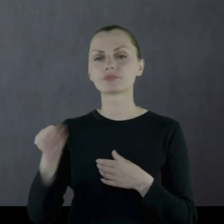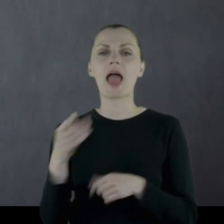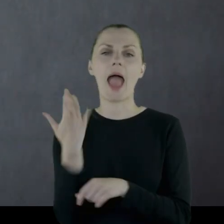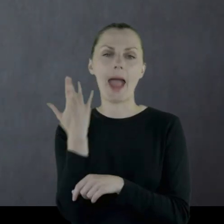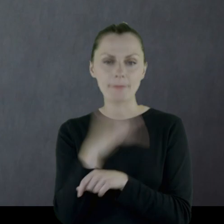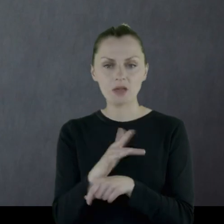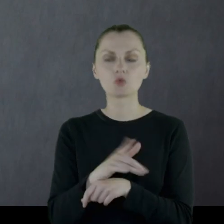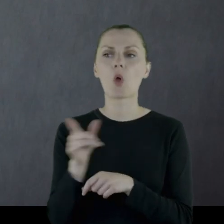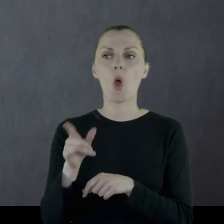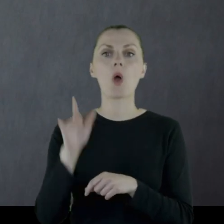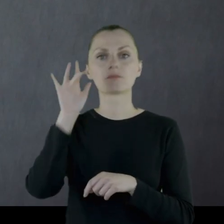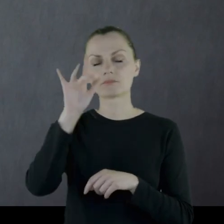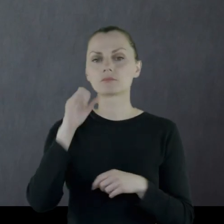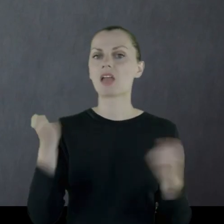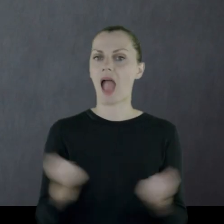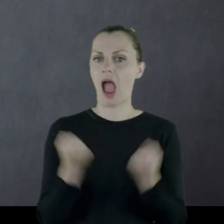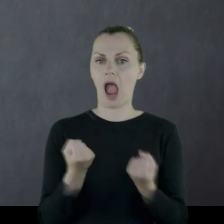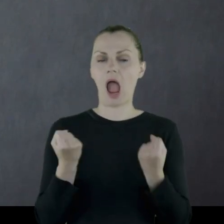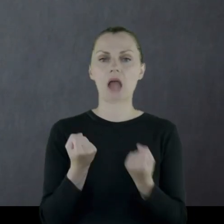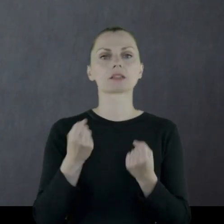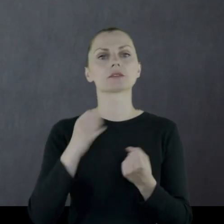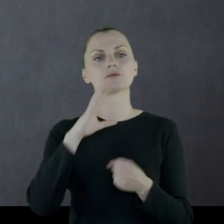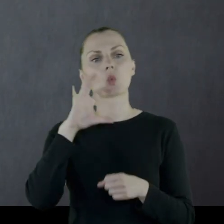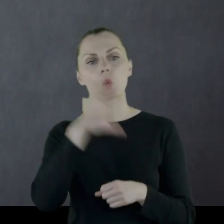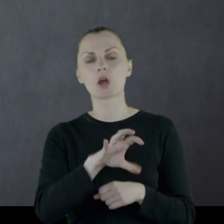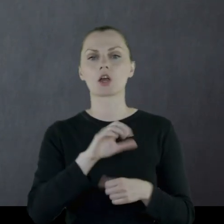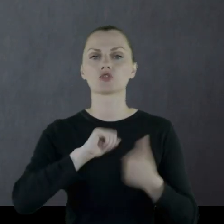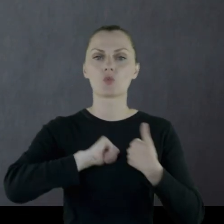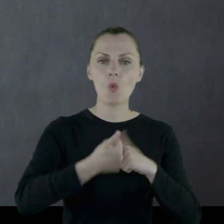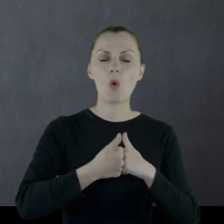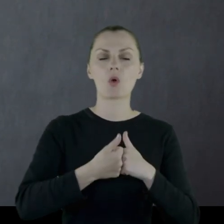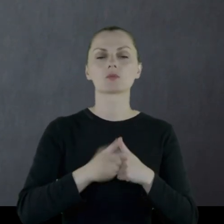Leon był tam bardzo aktywnym działaczem, jeżeli chodzi o sport,